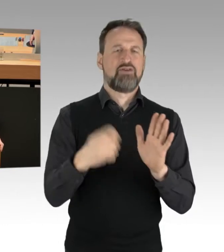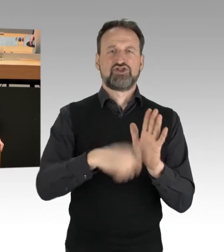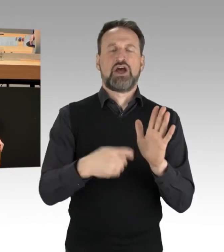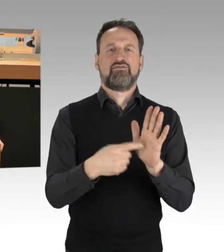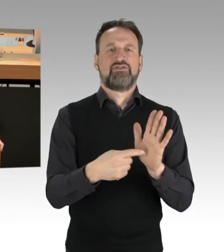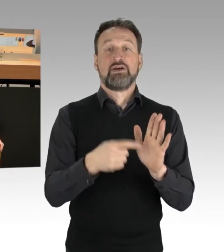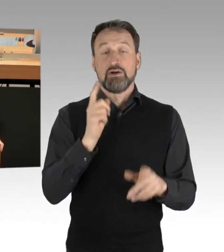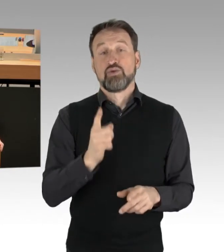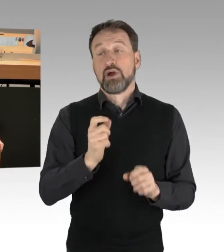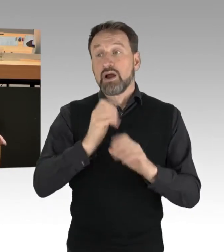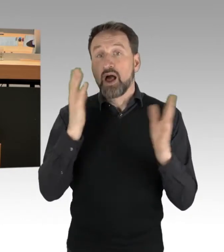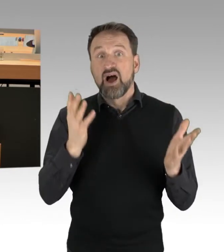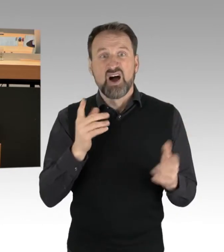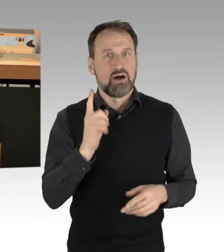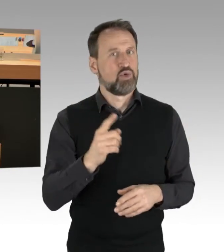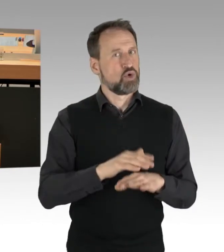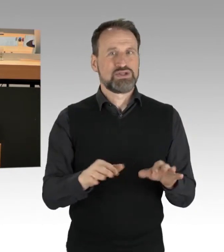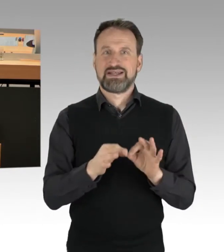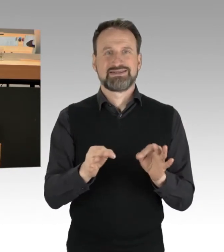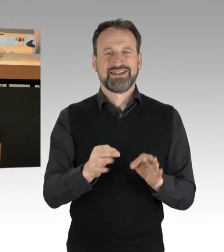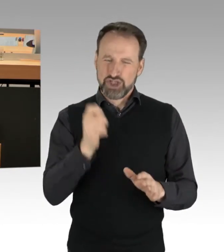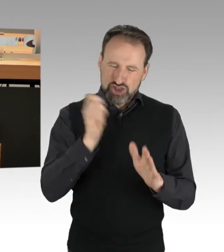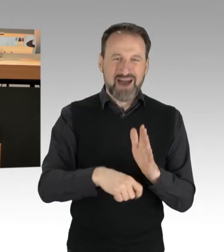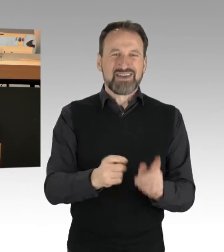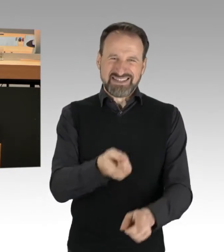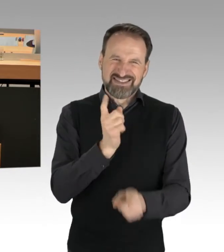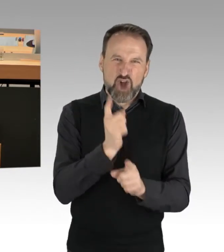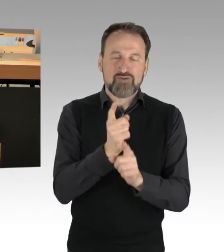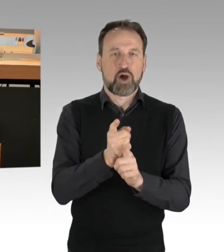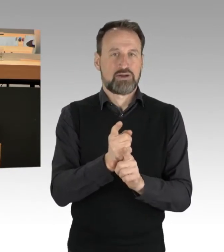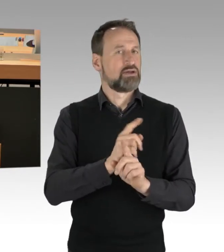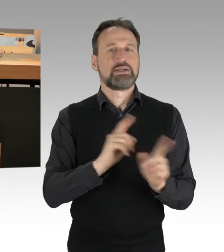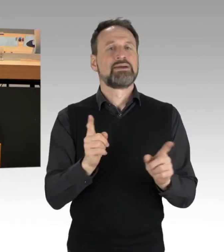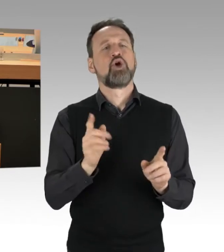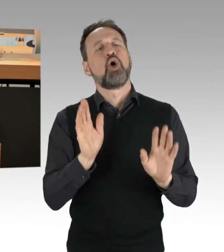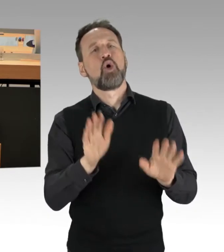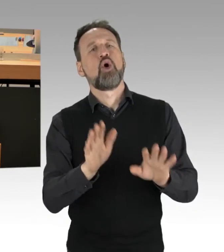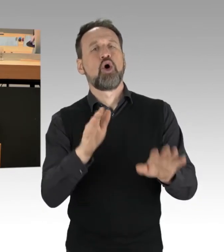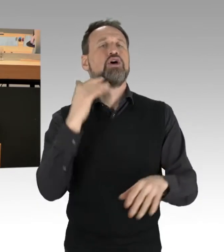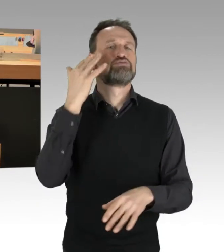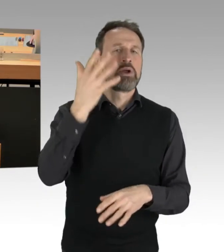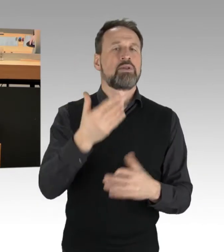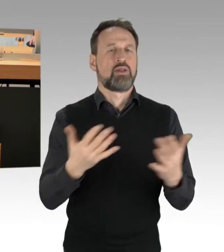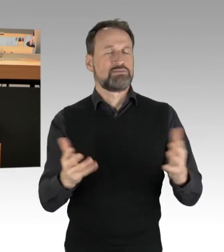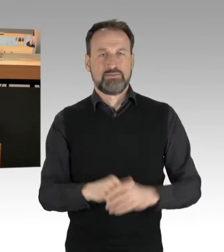wie in jedem Fall, die Strafe muss auf dem Fuß erfolgen. (Präsidium) Ich darf Sie fragen, ob Sie eine Zwischenfrage des Abgeordneten Woldeit zu lassen.